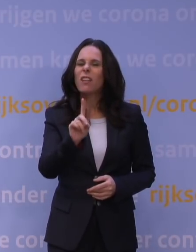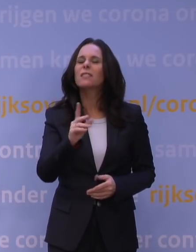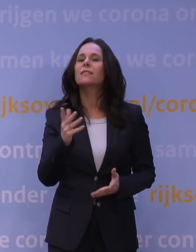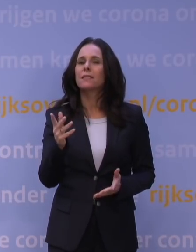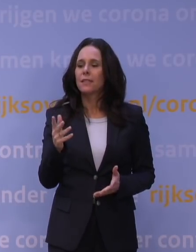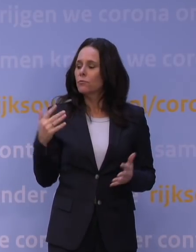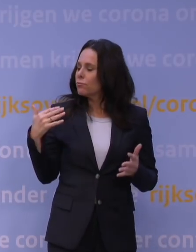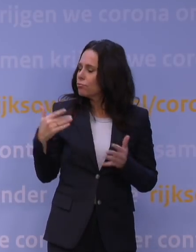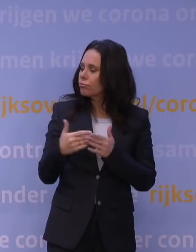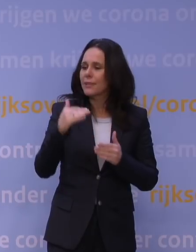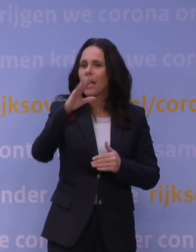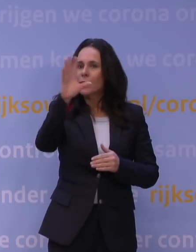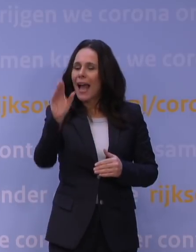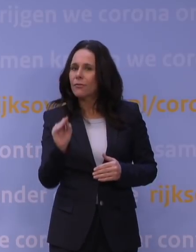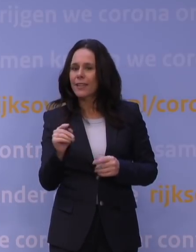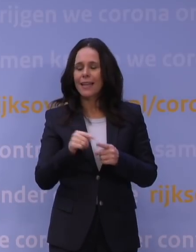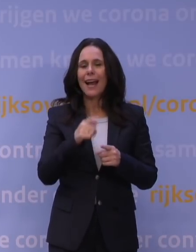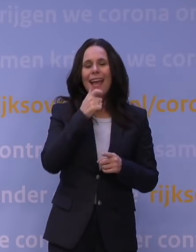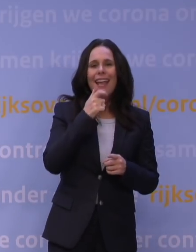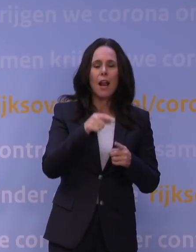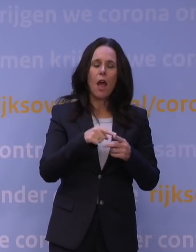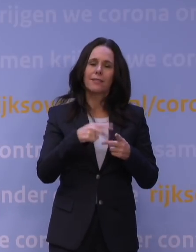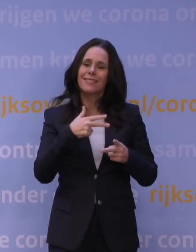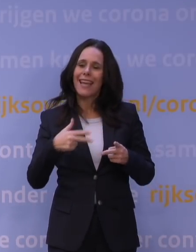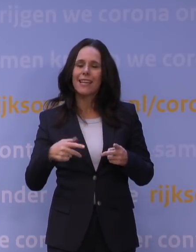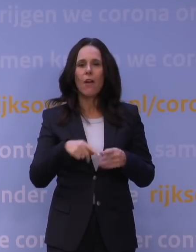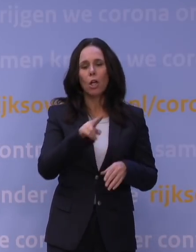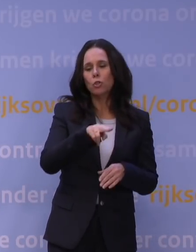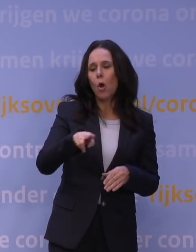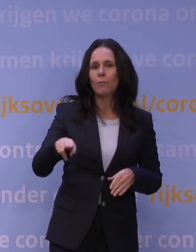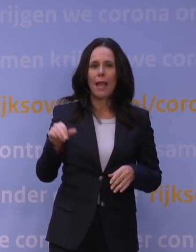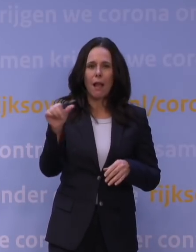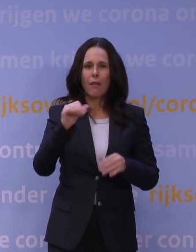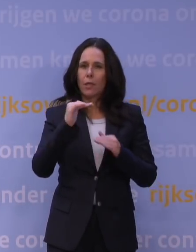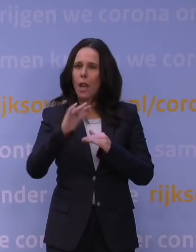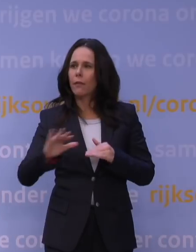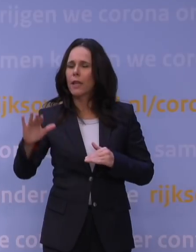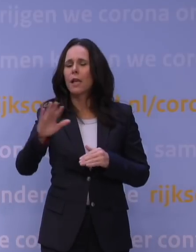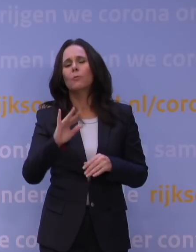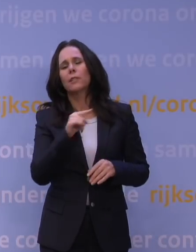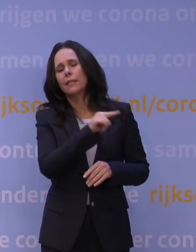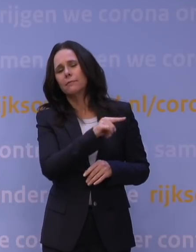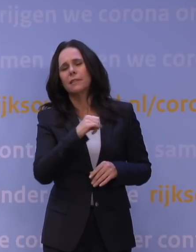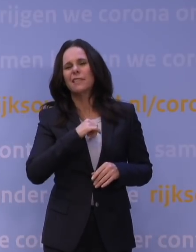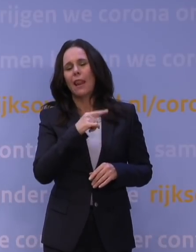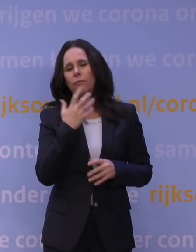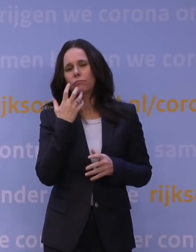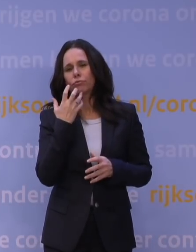uit Zuid-Afrika, uit Engeland, Denemarken, Noorwegen, andere landen. En ze hebben natuurlijk ook hun netwerk, misschien kan Jaap van Dissel daar zo iets meer over zeggen.